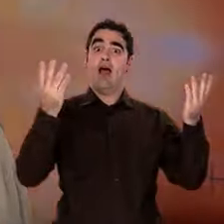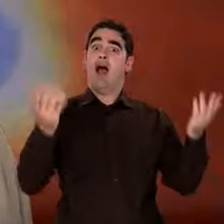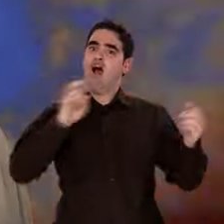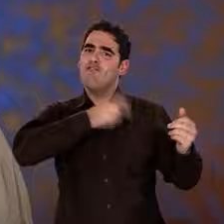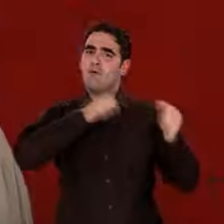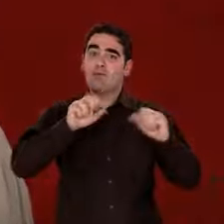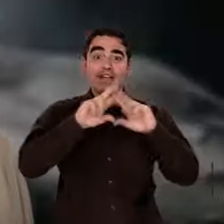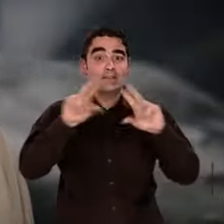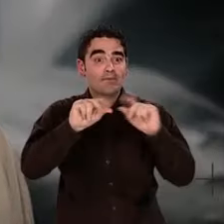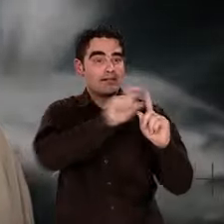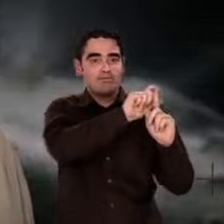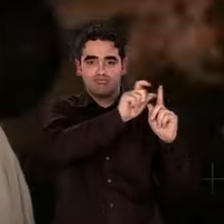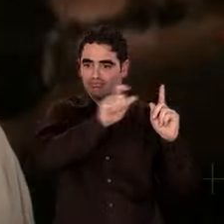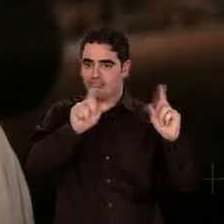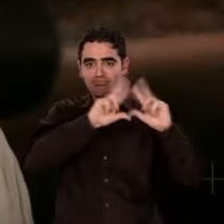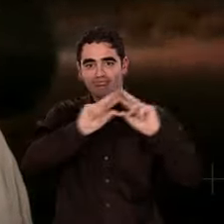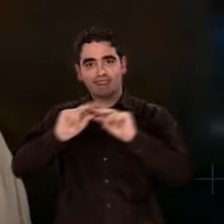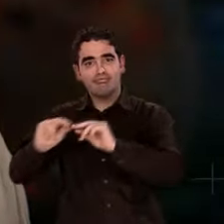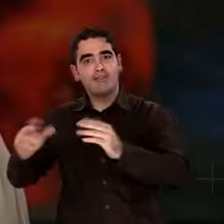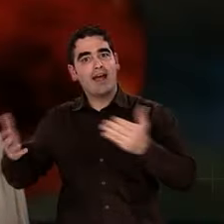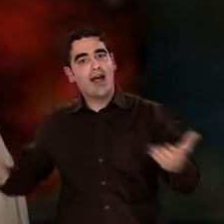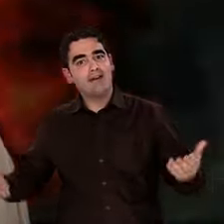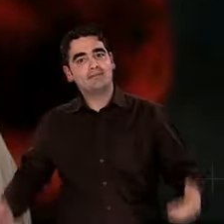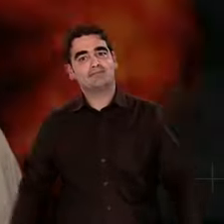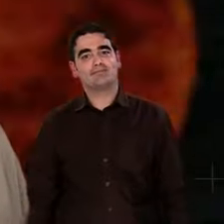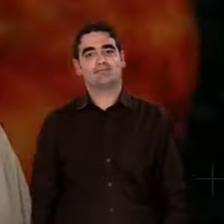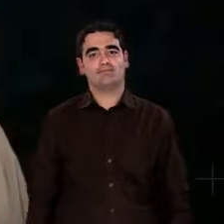Maintenant, nous avons assez d'indices pour en retracer l'histoire,